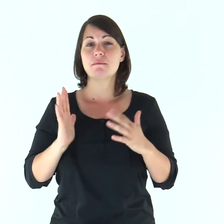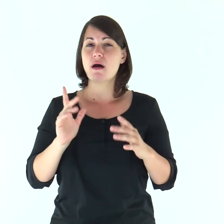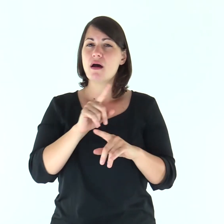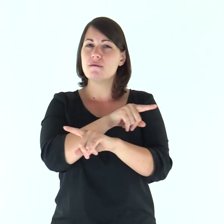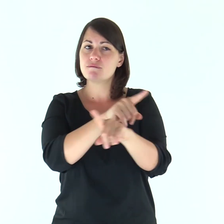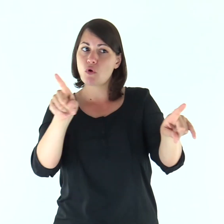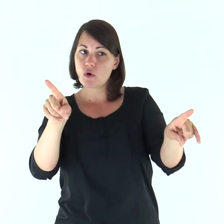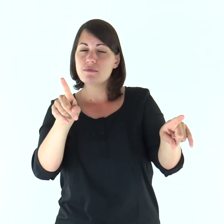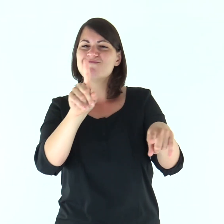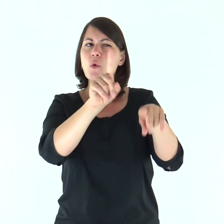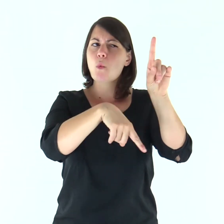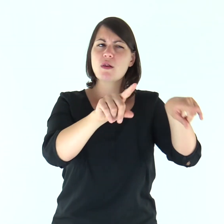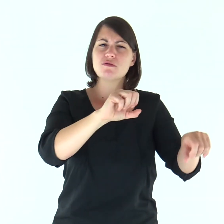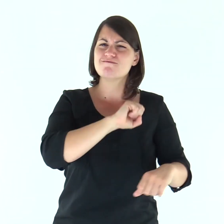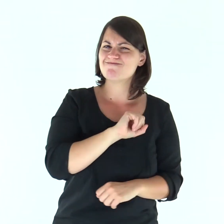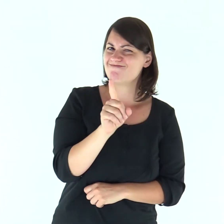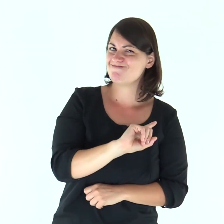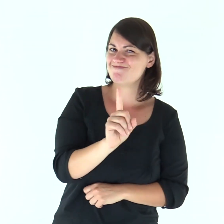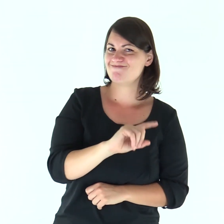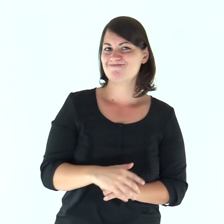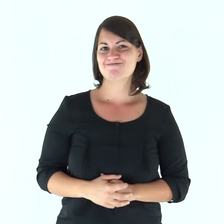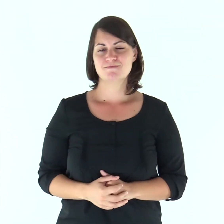Ma tra voi vi sono alcuni che non credono».